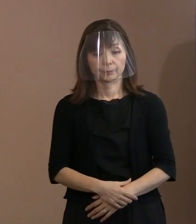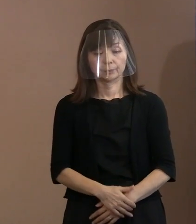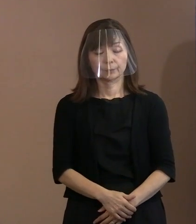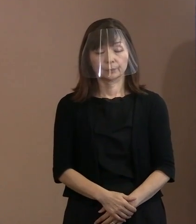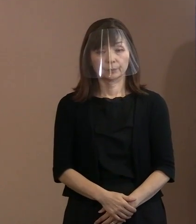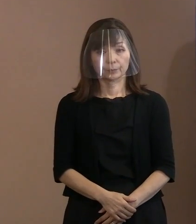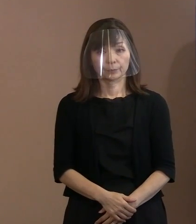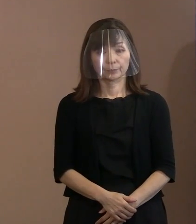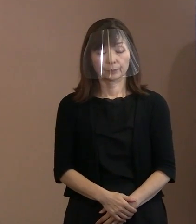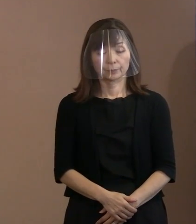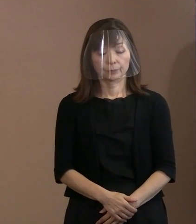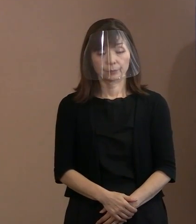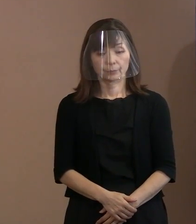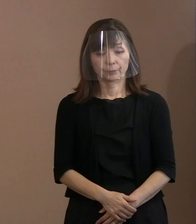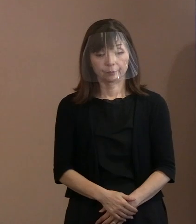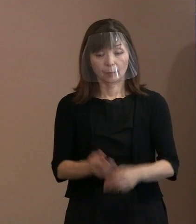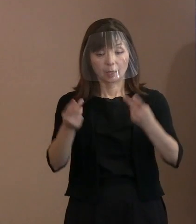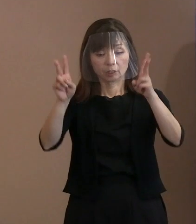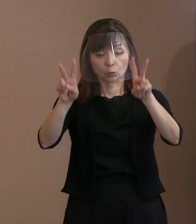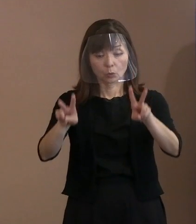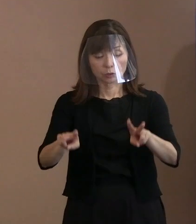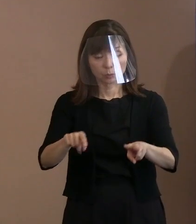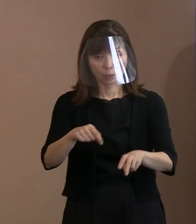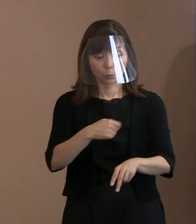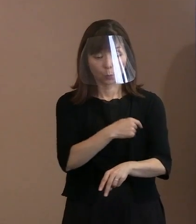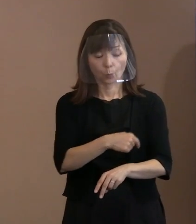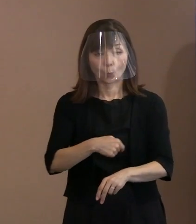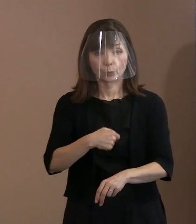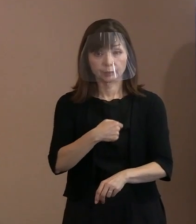ただヒロシマの思いは重ねて